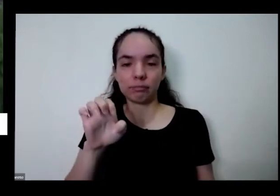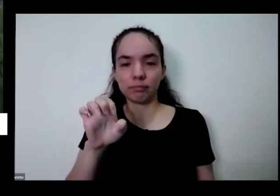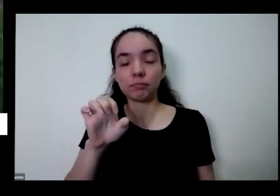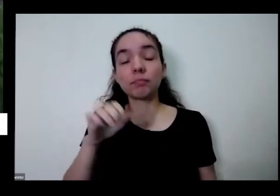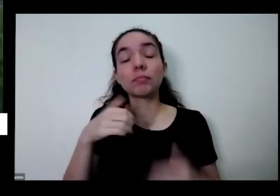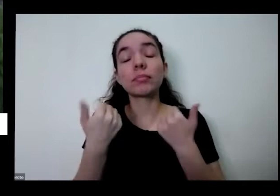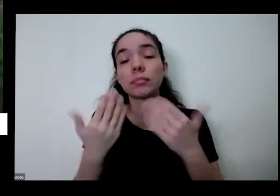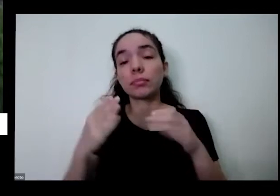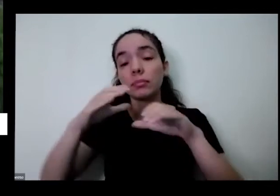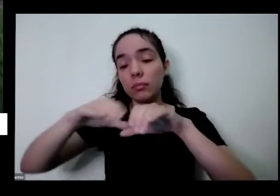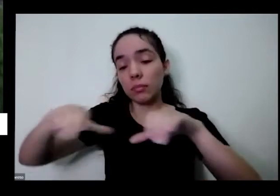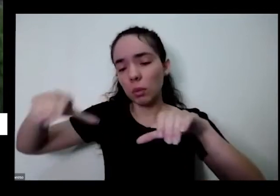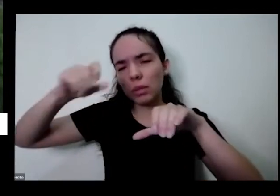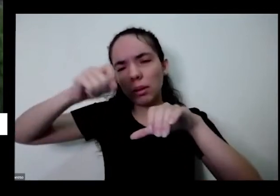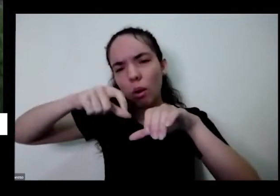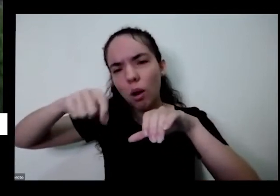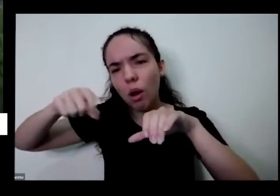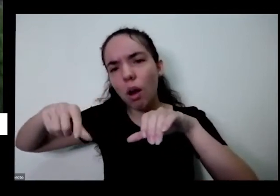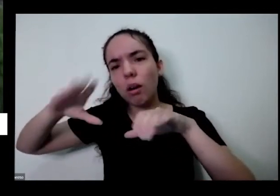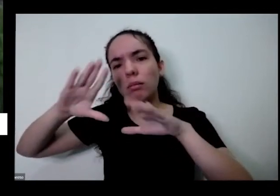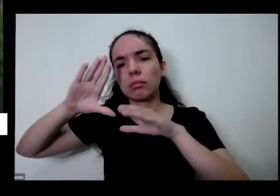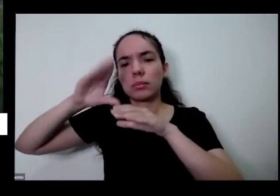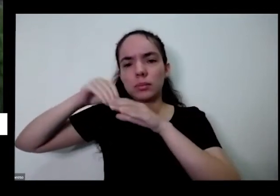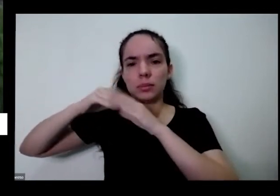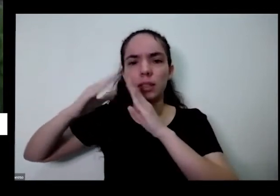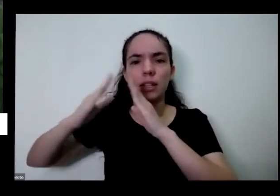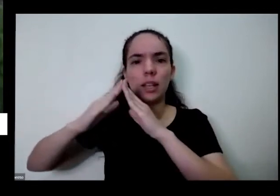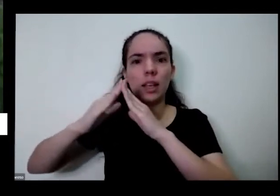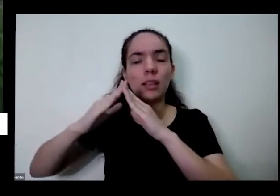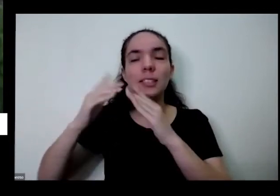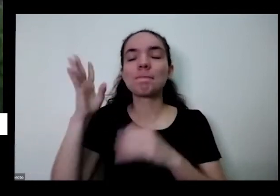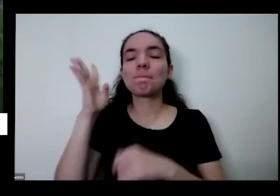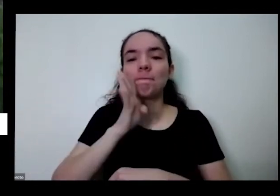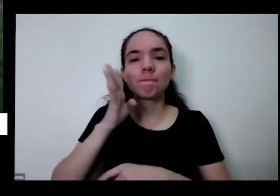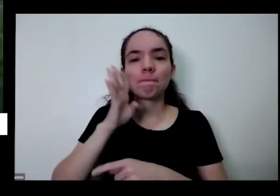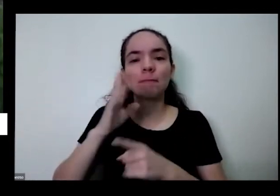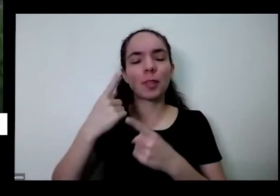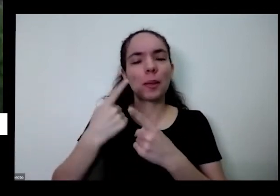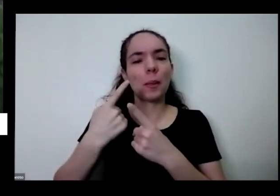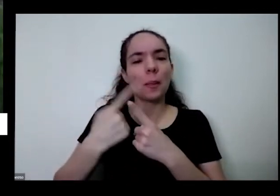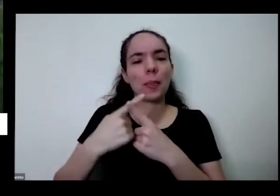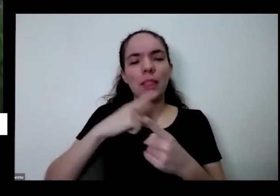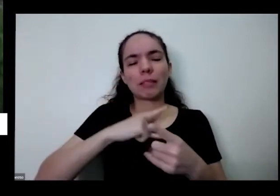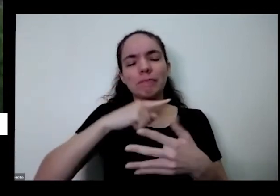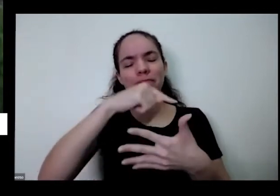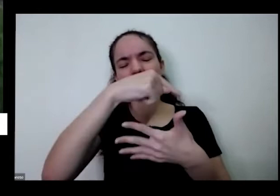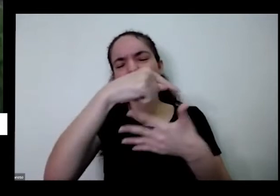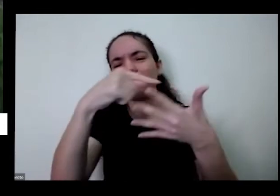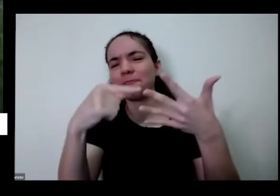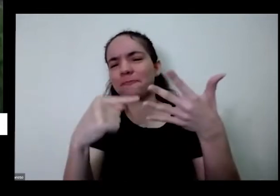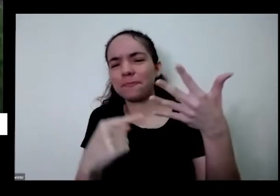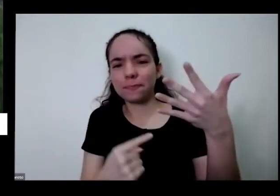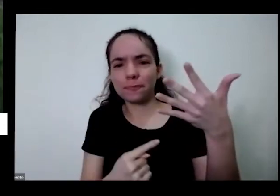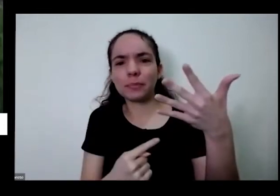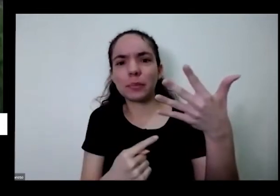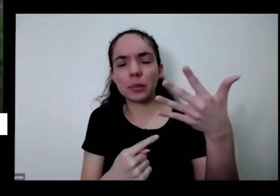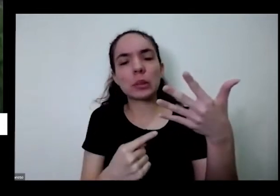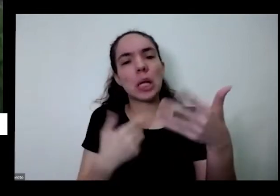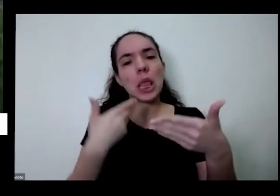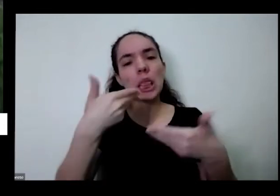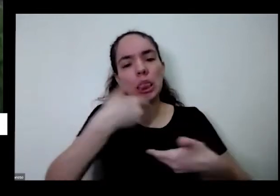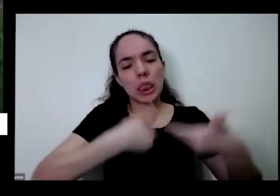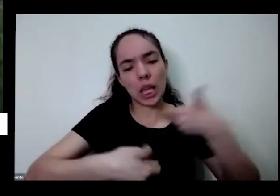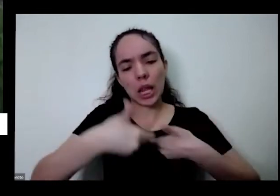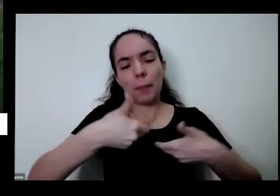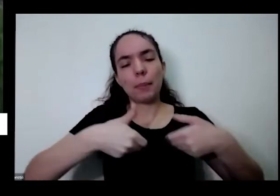muito bacana só que tivesse os aspectos sobre essa aspecto da terapêutico medo de cura para gente é